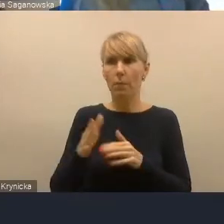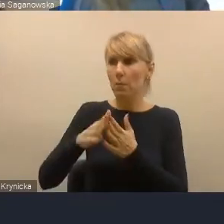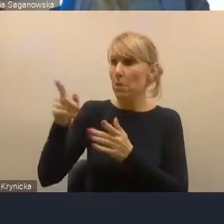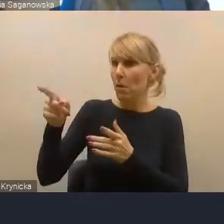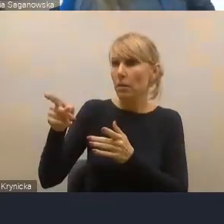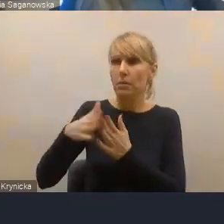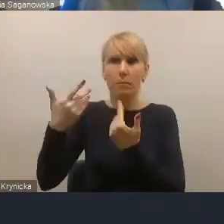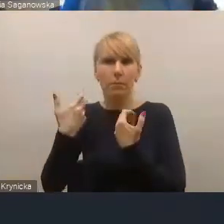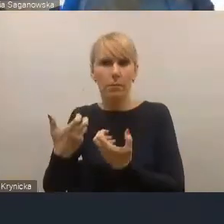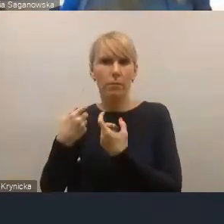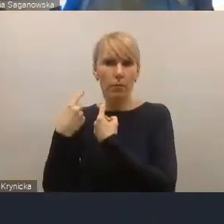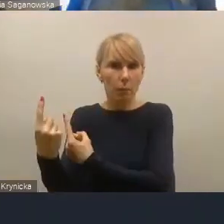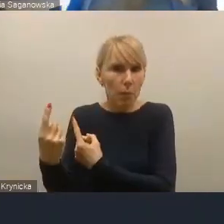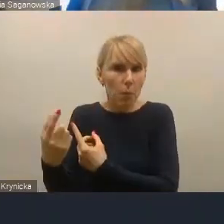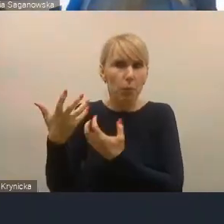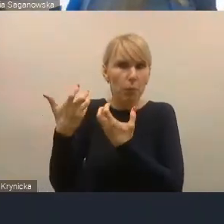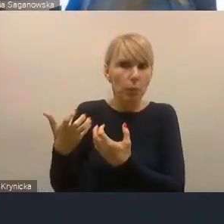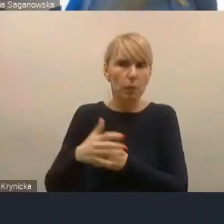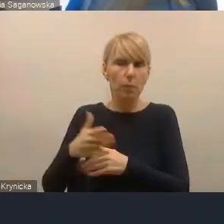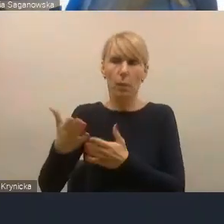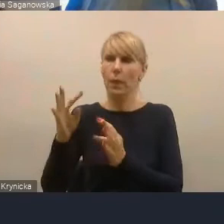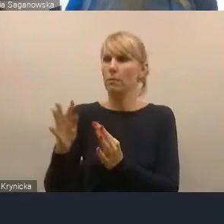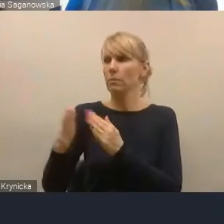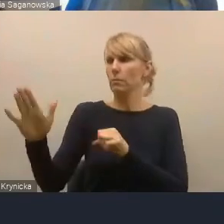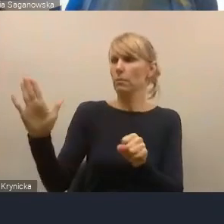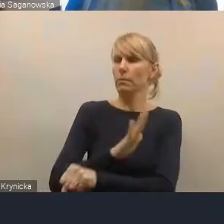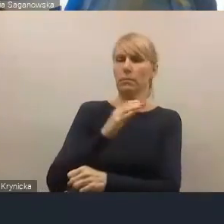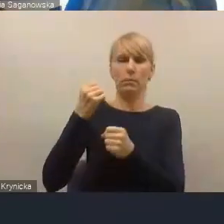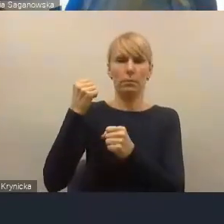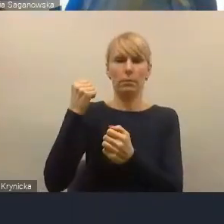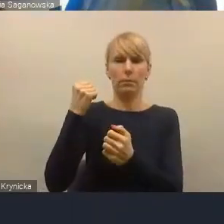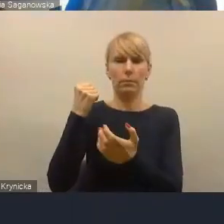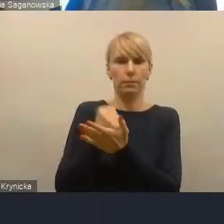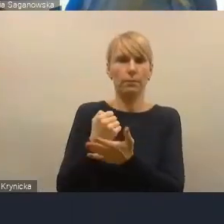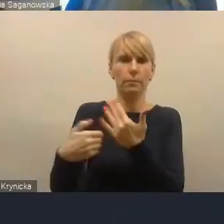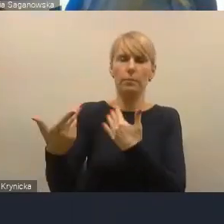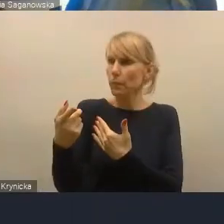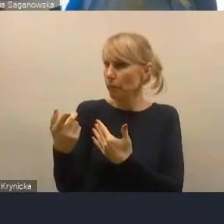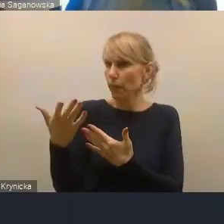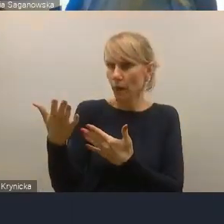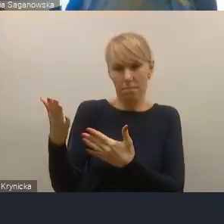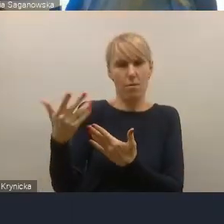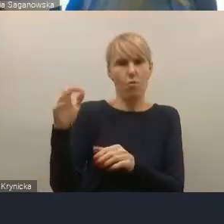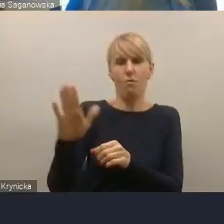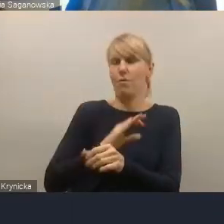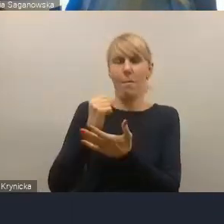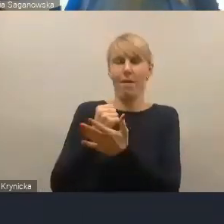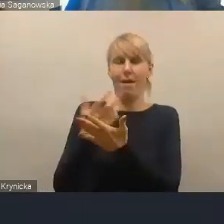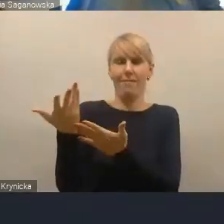teraz jest traktowany jako pełnoprawny partner, sąsiedzkiej metropolii i nikt już nie ma do niego pretensji o to,